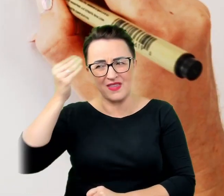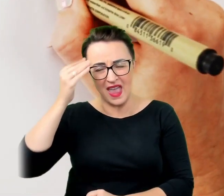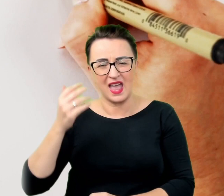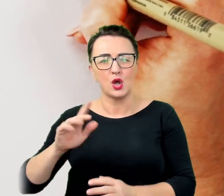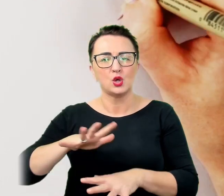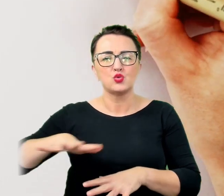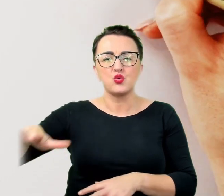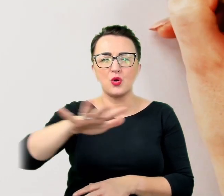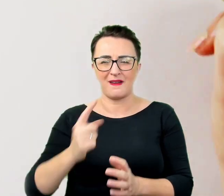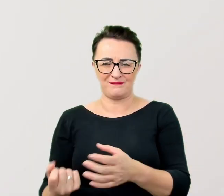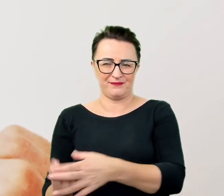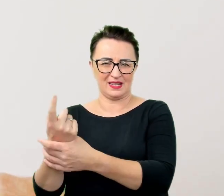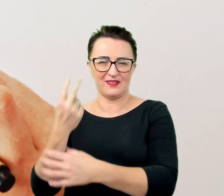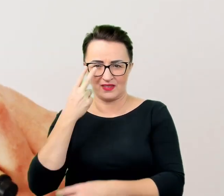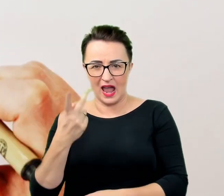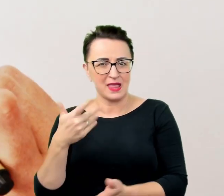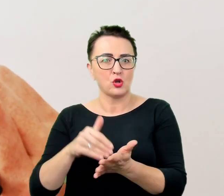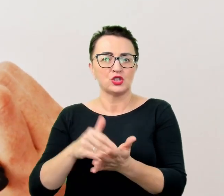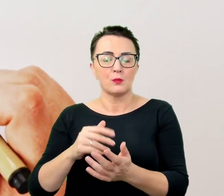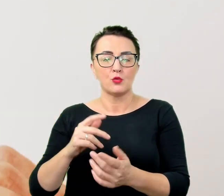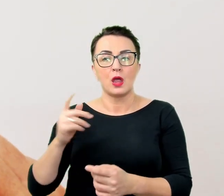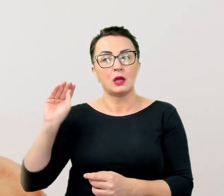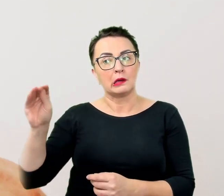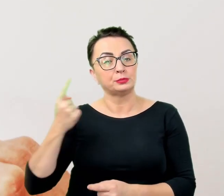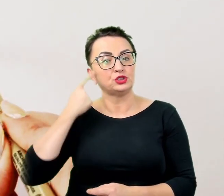Nikt nie chce być traktowany jak kuriozum czy cyrkowy okaz,